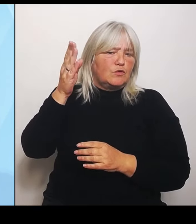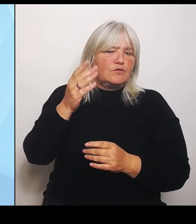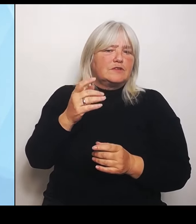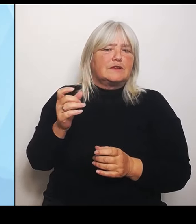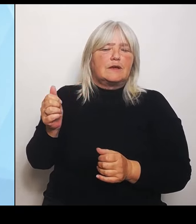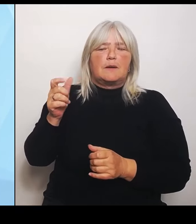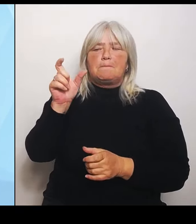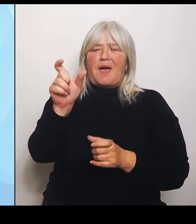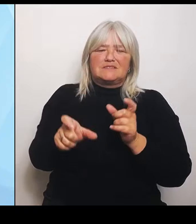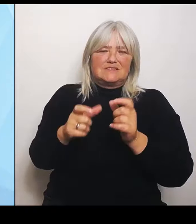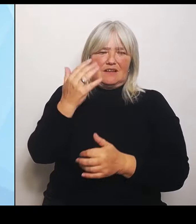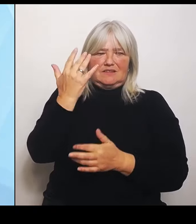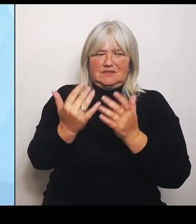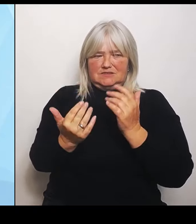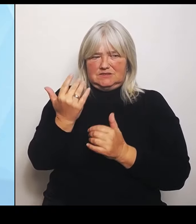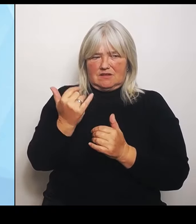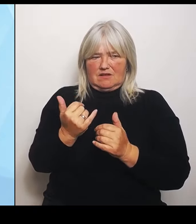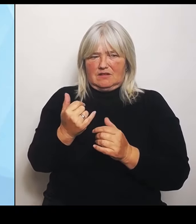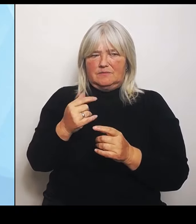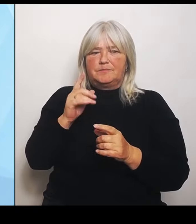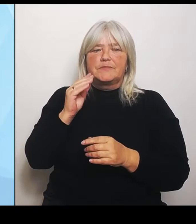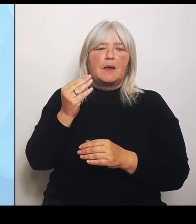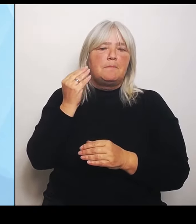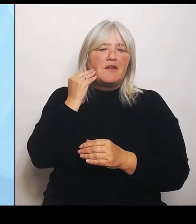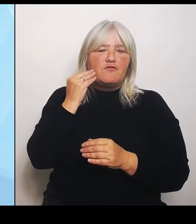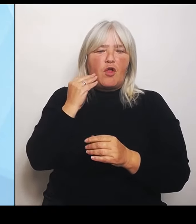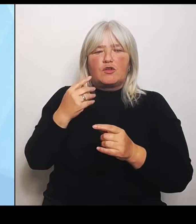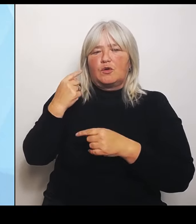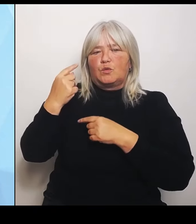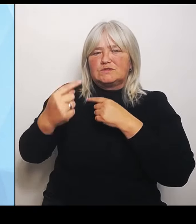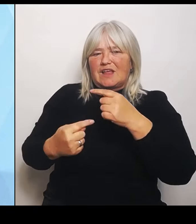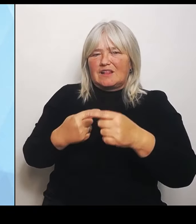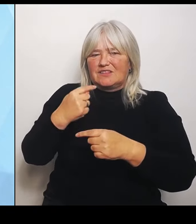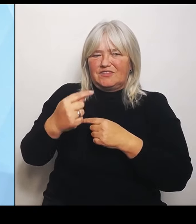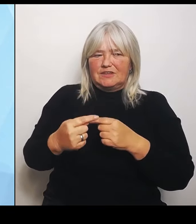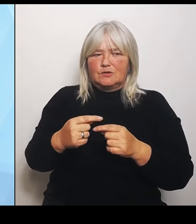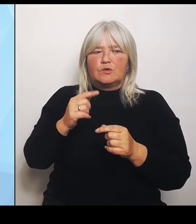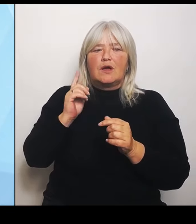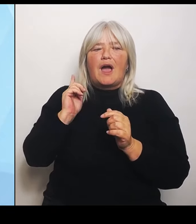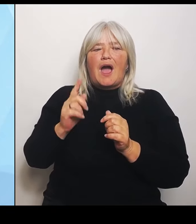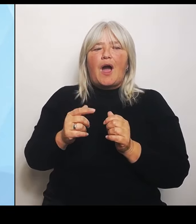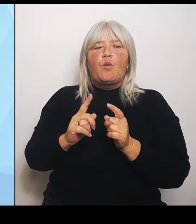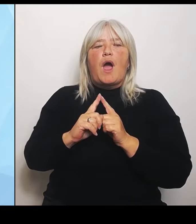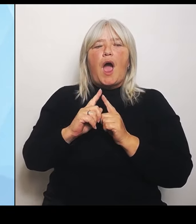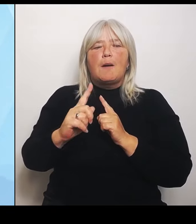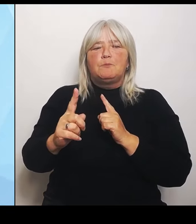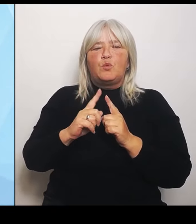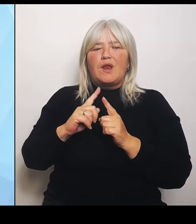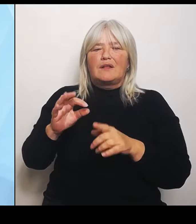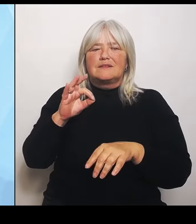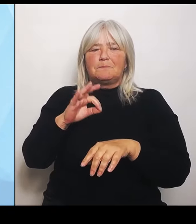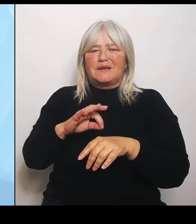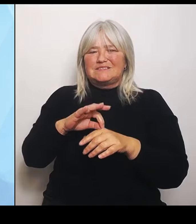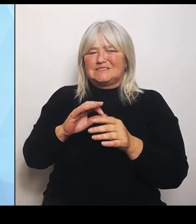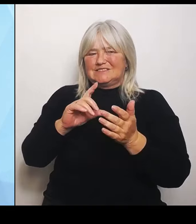zum Beispiel auch die Ambulantisierung der medizinischen Leistungen je nach Region, das ist sehr unterschiedlich berücksichtigt. Das war vor allem der Bayerischen